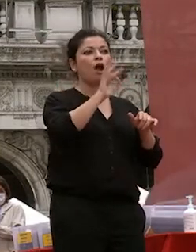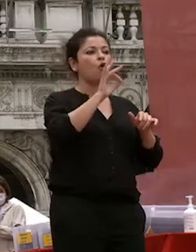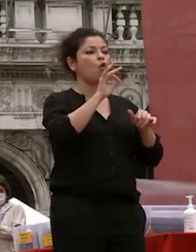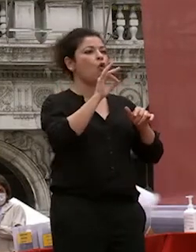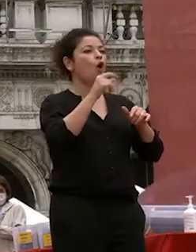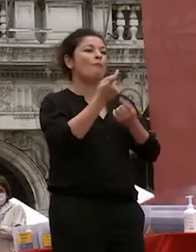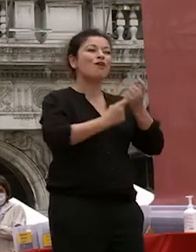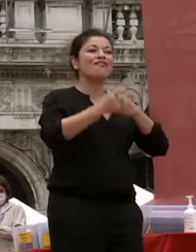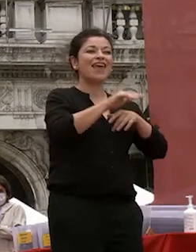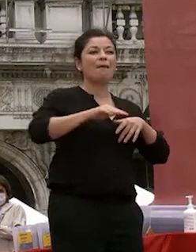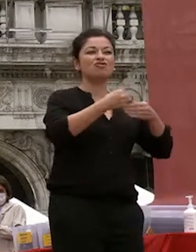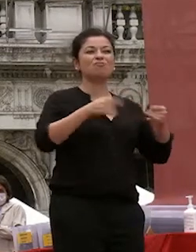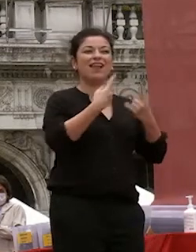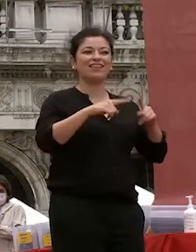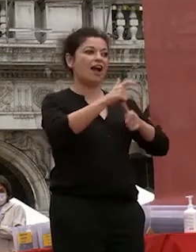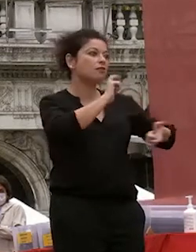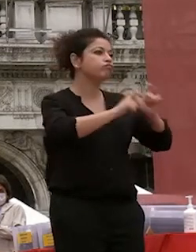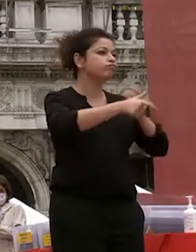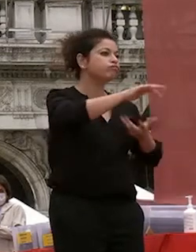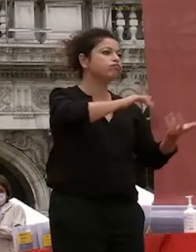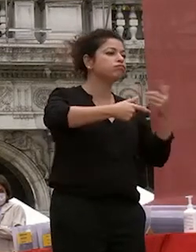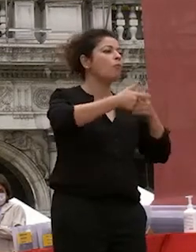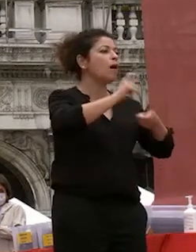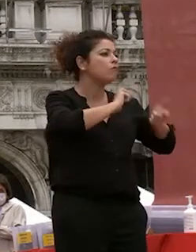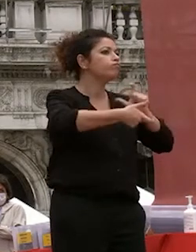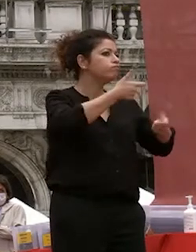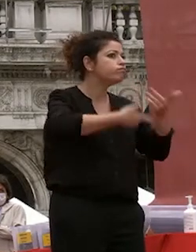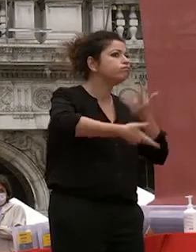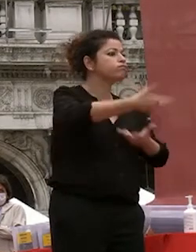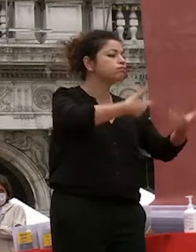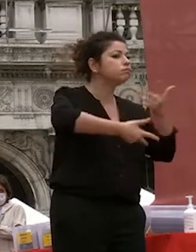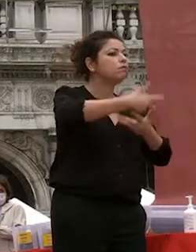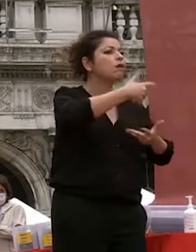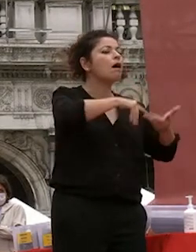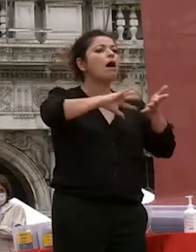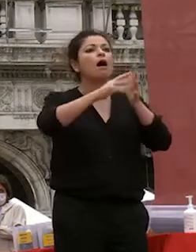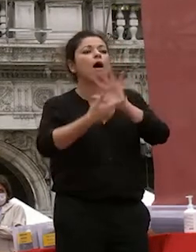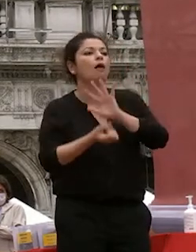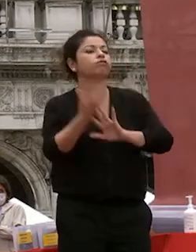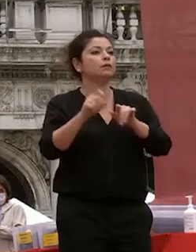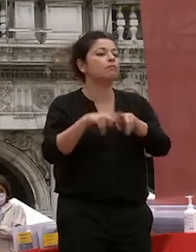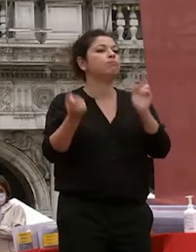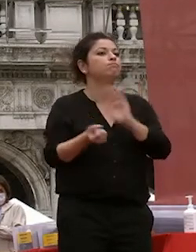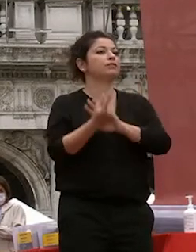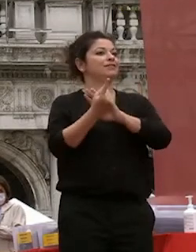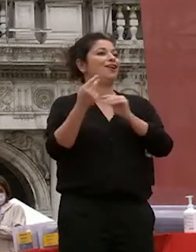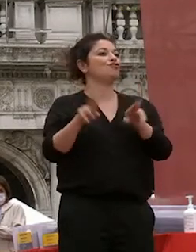quel da quei quegli scambi estemporanei casuali trovano idee e cominciano a